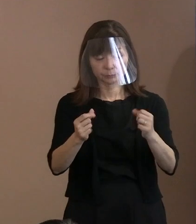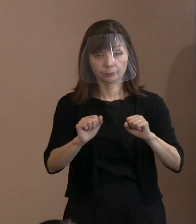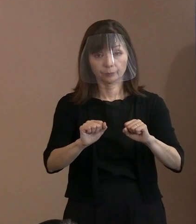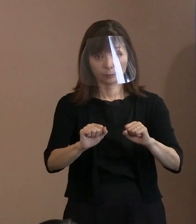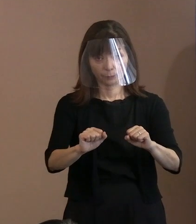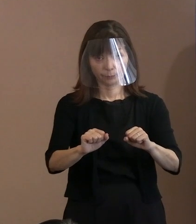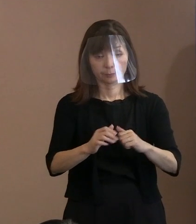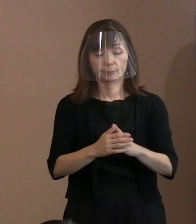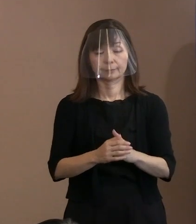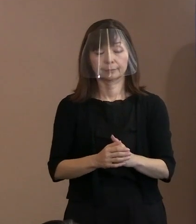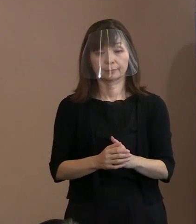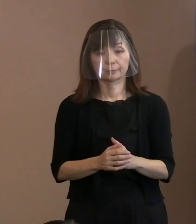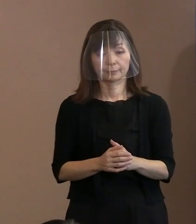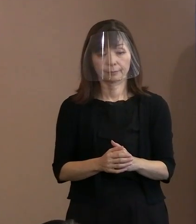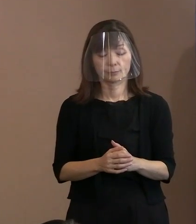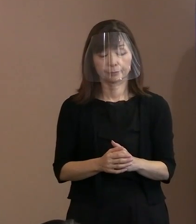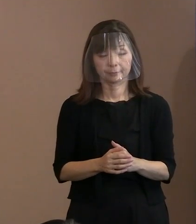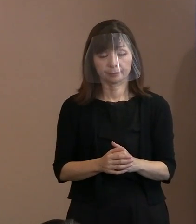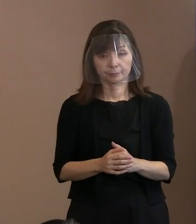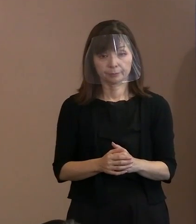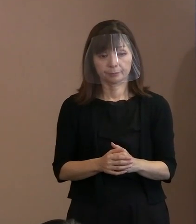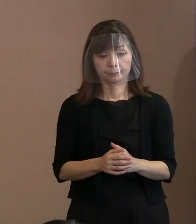この規模でやるということはやりたいと｡